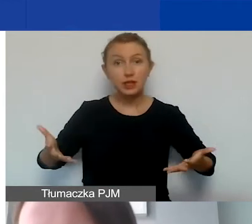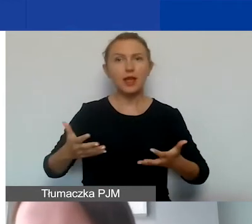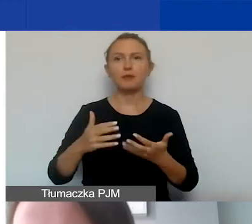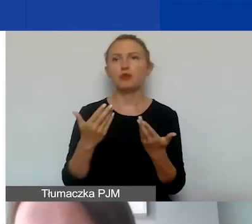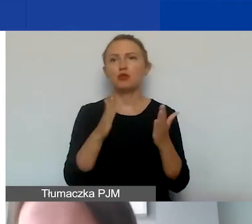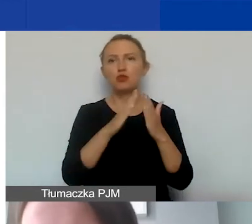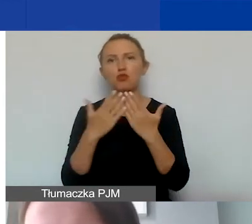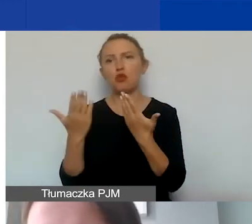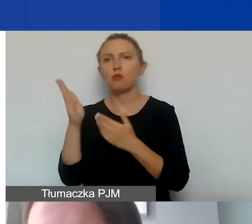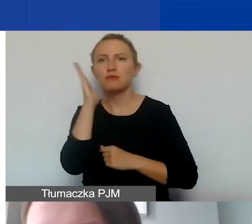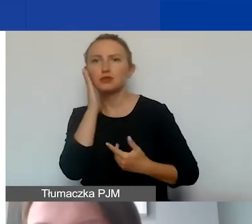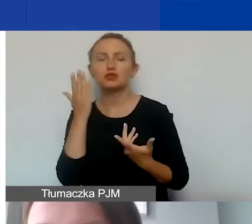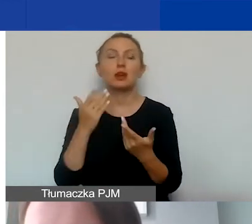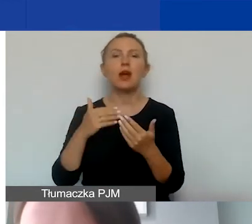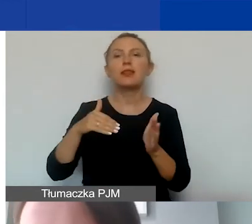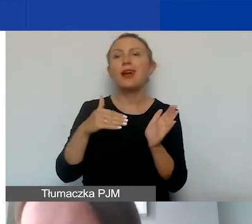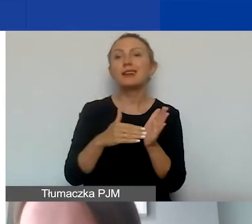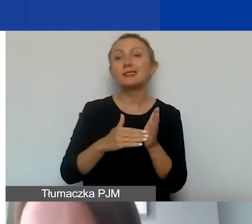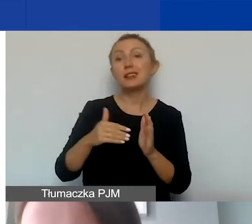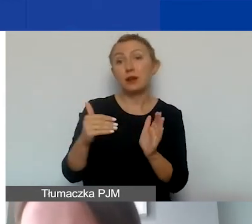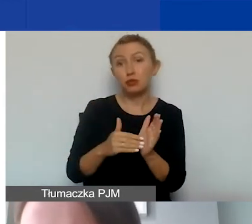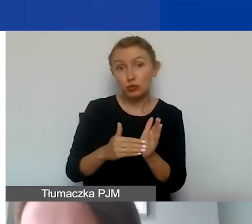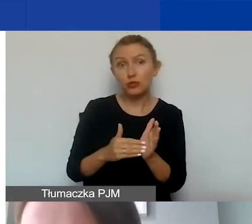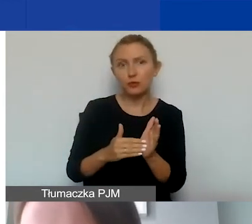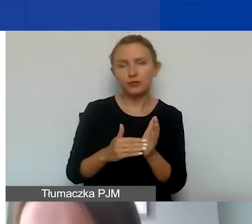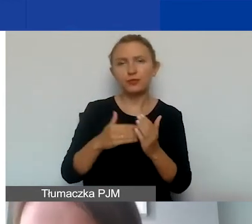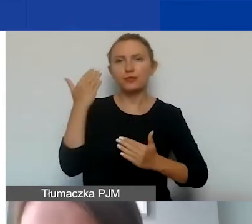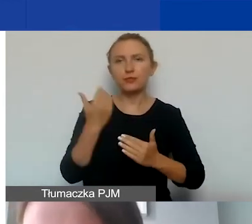rezerwy na zobowiązania, straty spowodowane różnicami kursowymi,